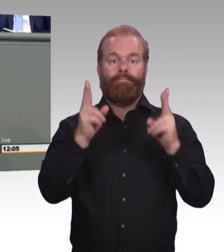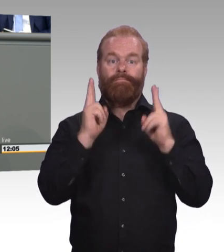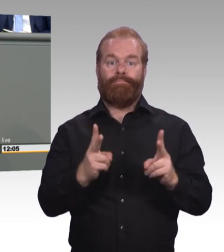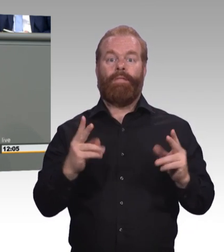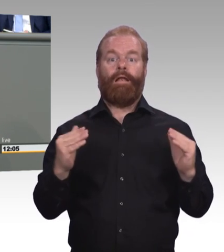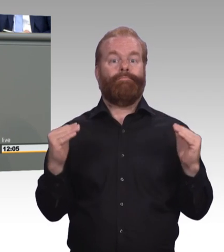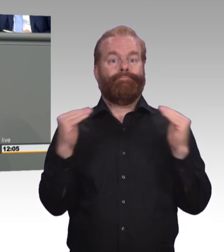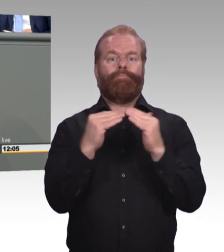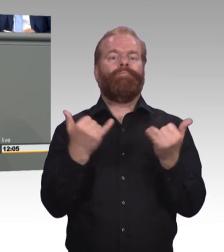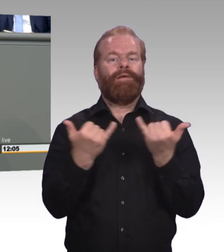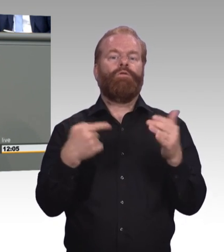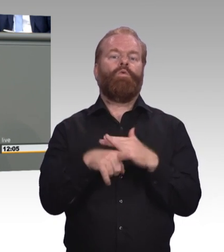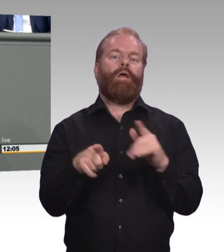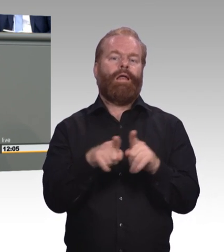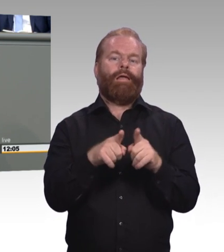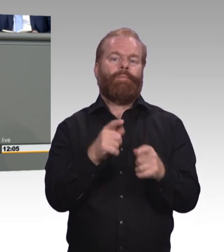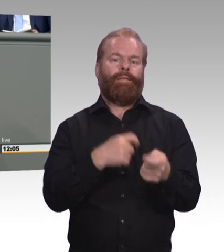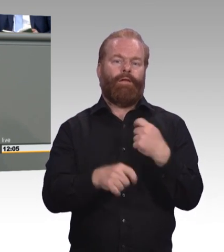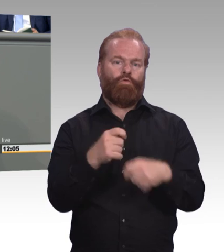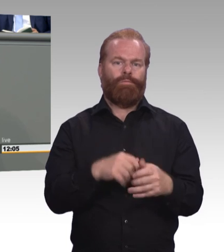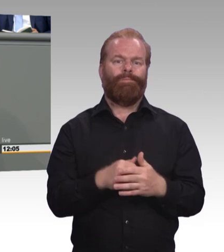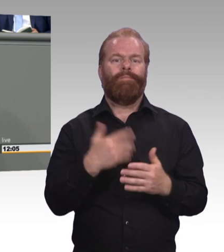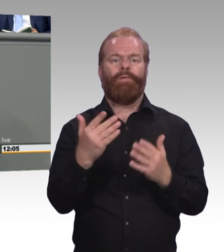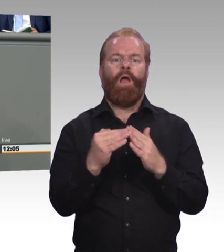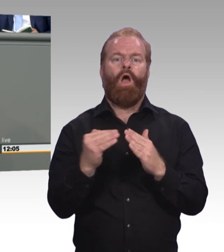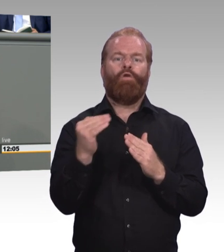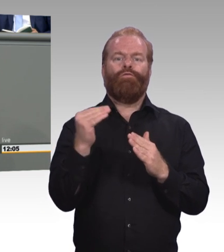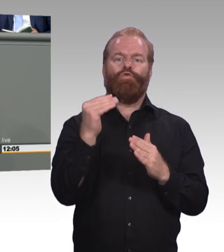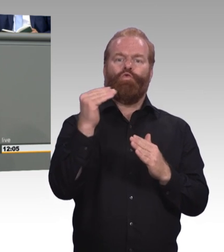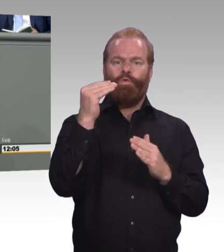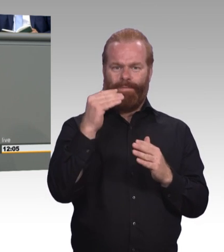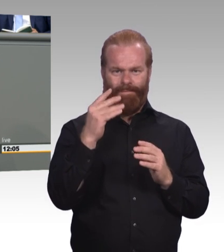Dazu müssen wir nur den deutschen Qualifikationsrahmen gesetzlich verankern.